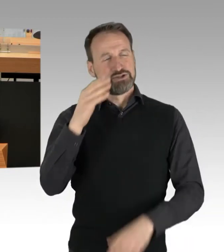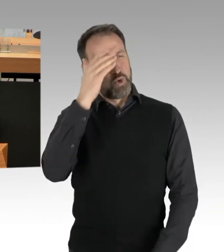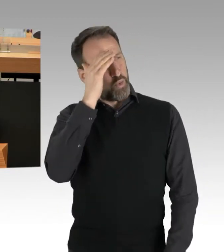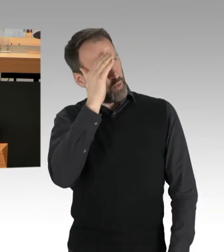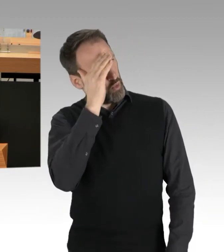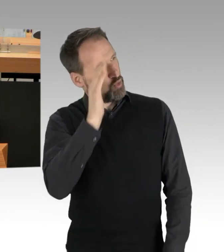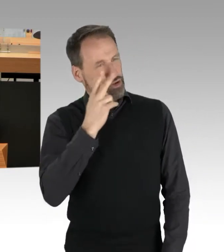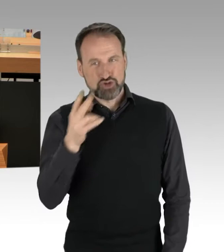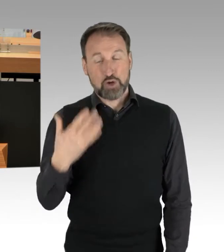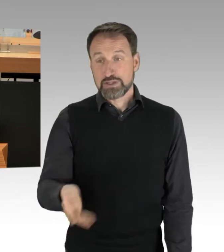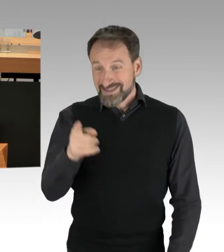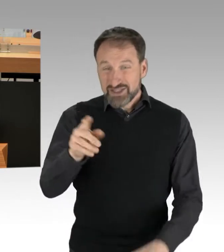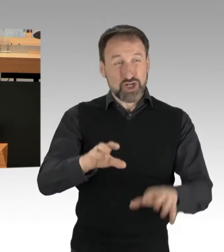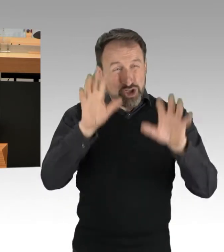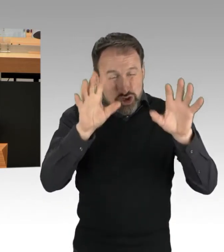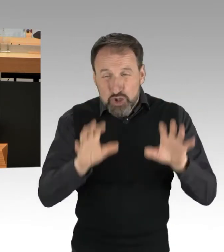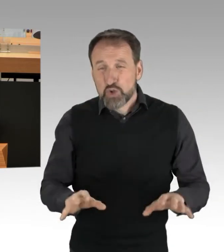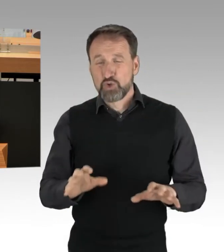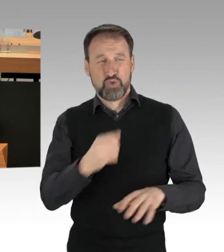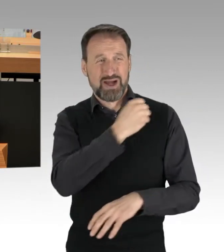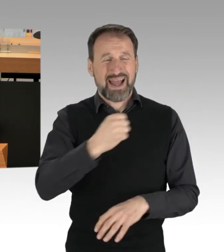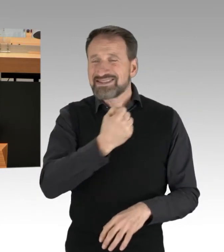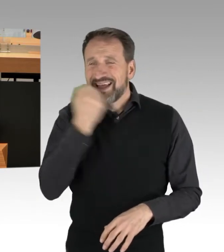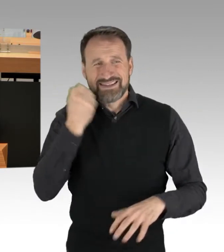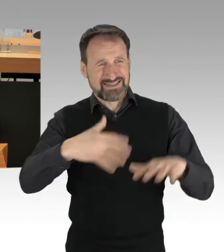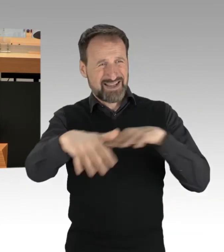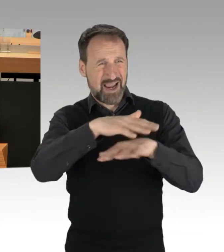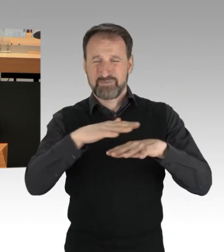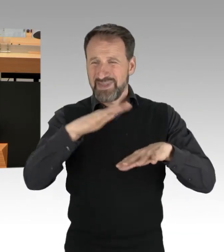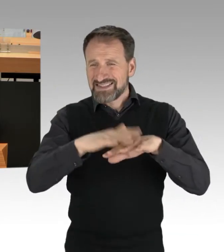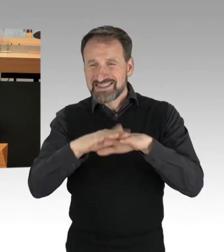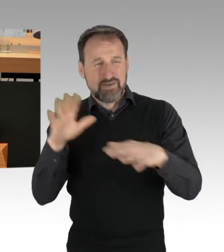und mit rechtsextremen Netzwerken viel am Hut hat, auch hier in Berlin,